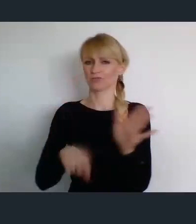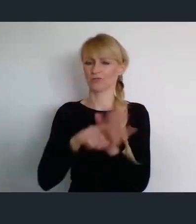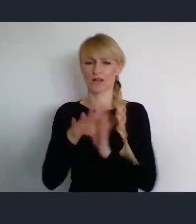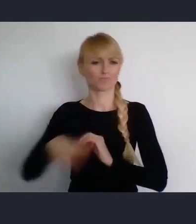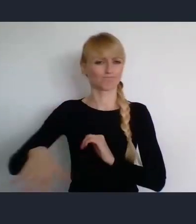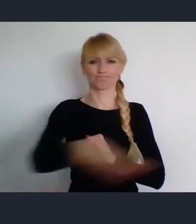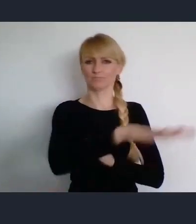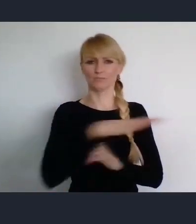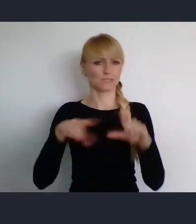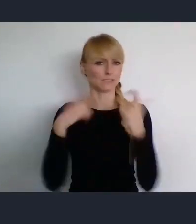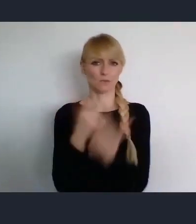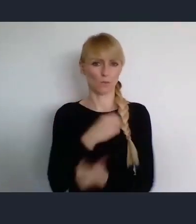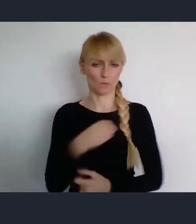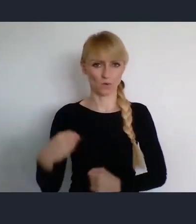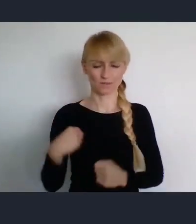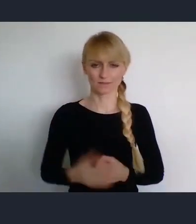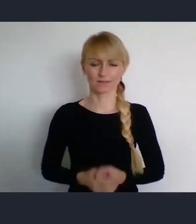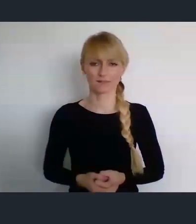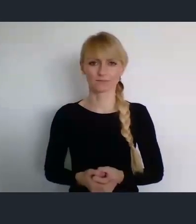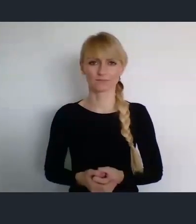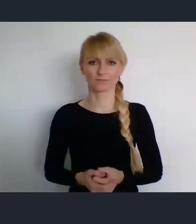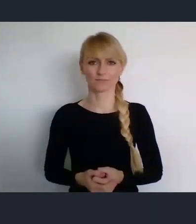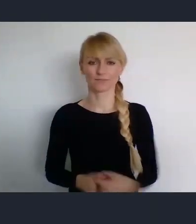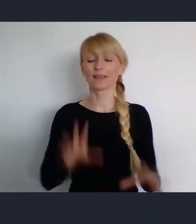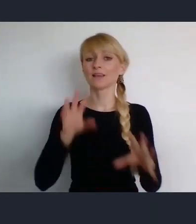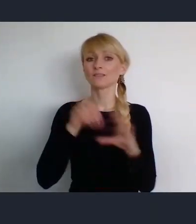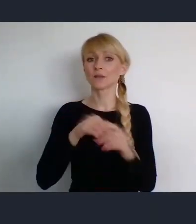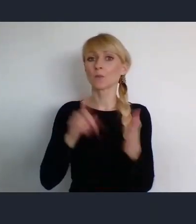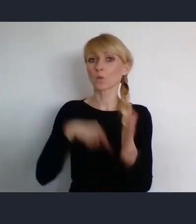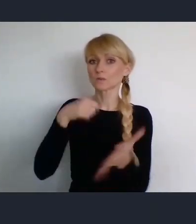W tej ustawie wskazani są główni organizatorzy tego wydarzenia.